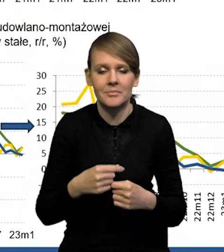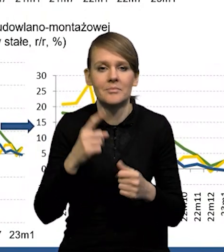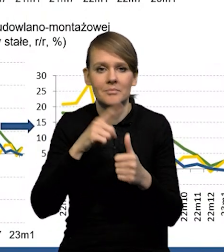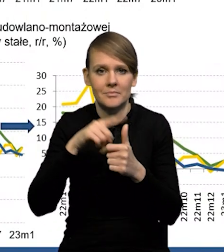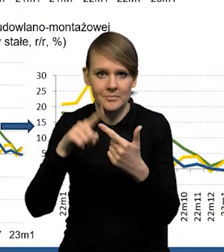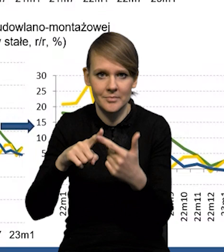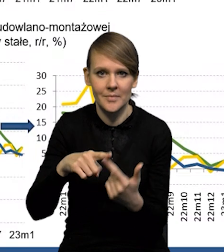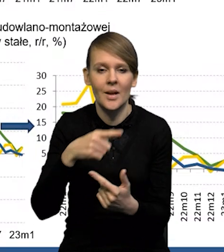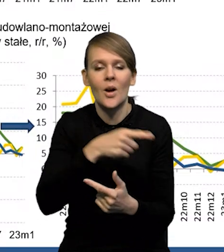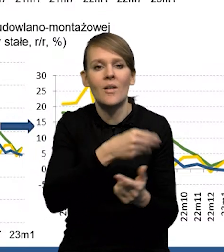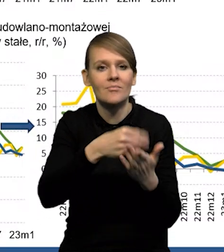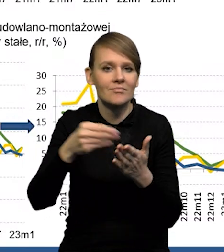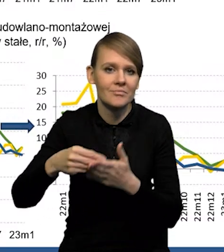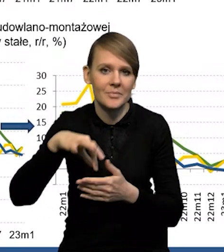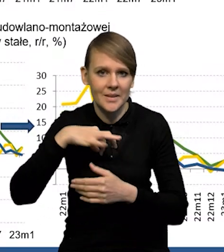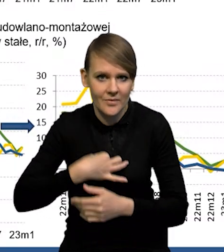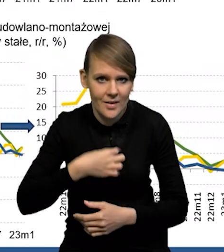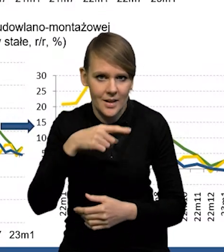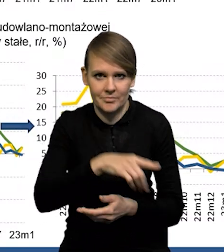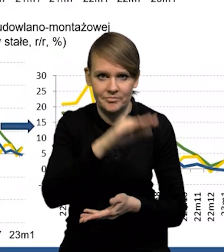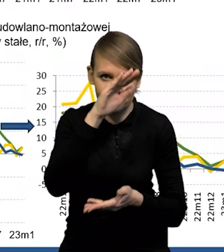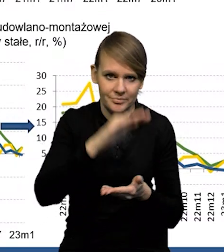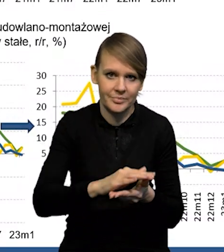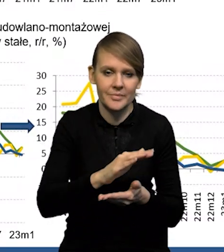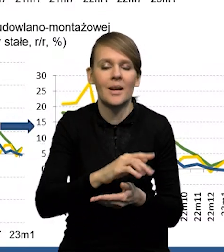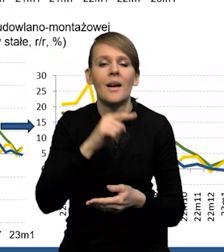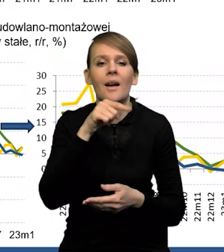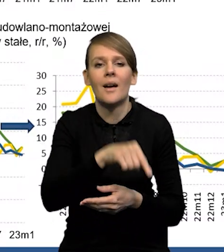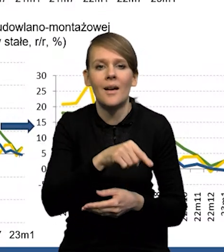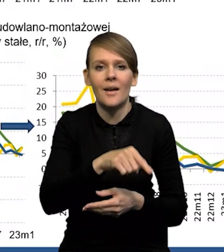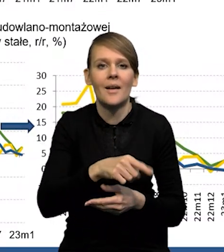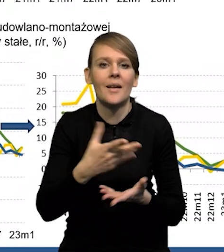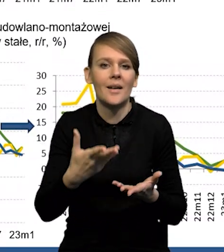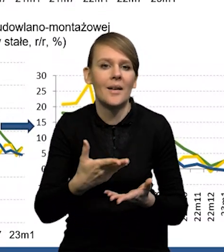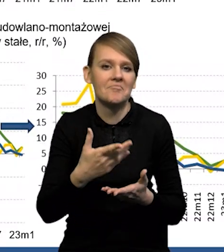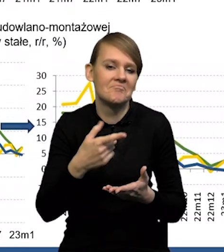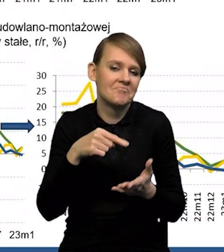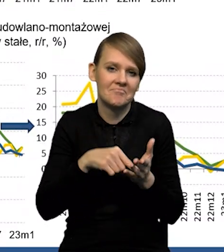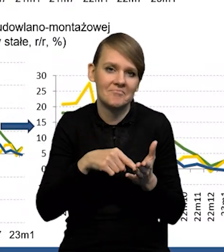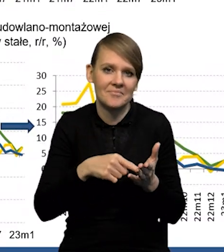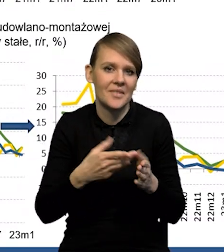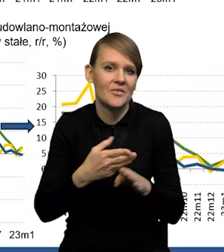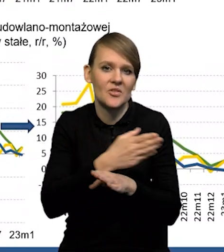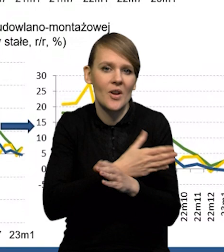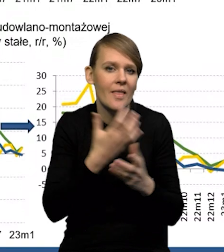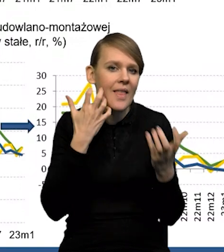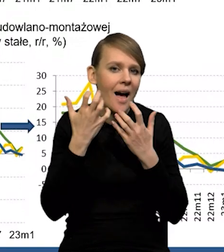to znaczy konsumpcja prywatna, która bardzo silnie spadła i na ten spadek konsumpcji prywatnej właściwie nie wskazywały te dane cząstkowe,